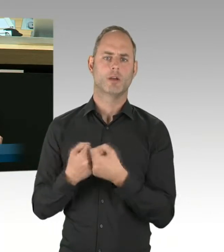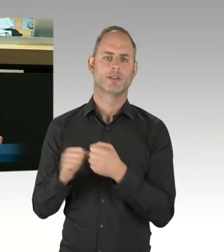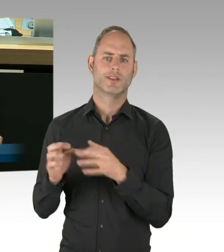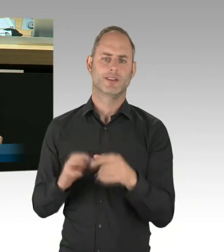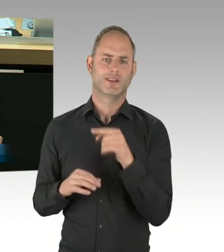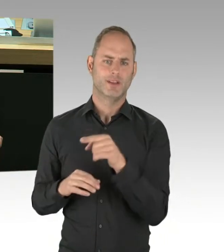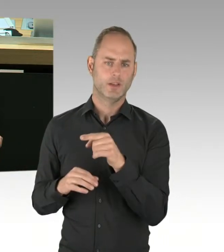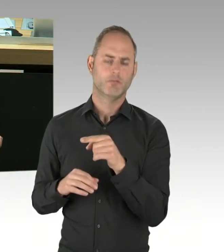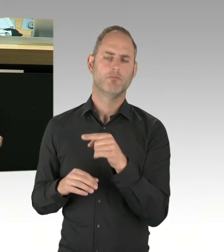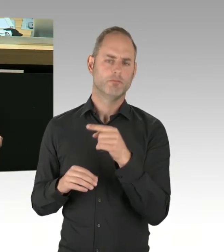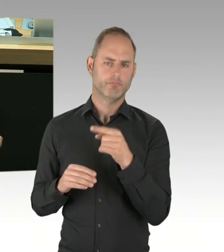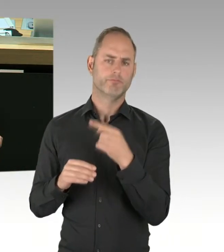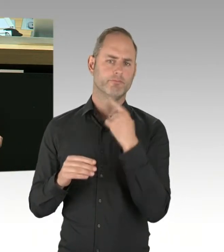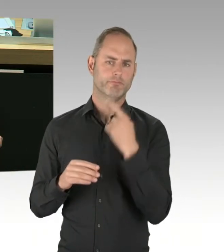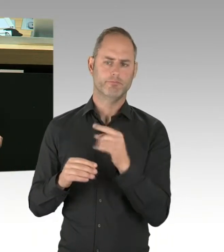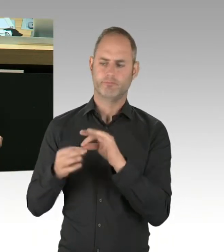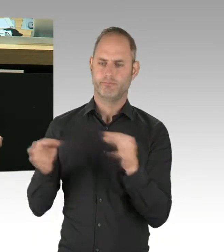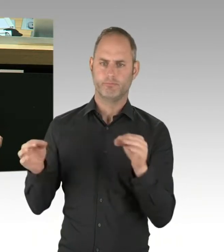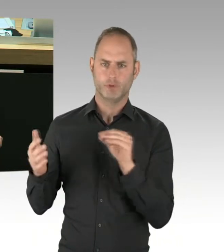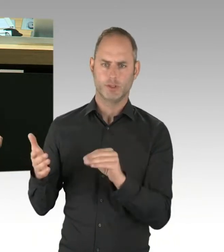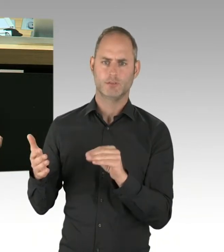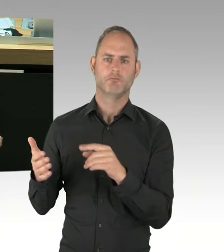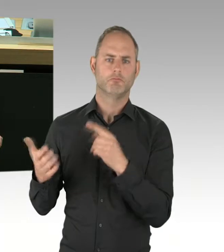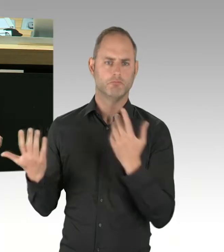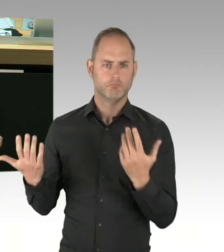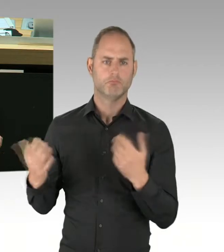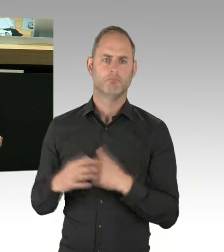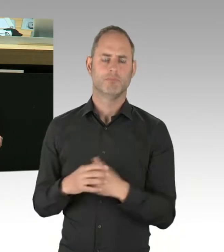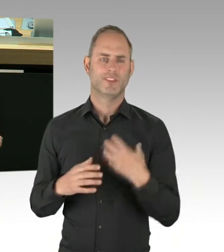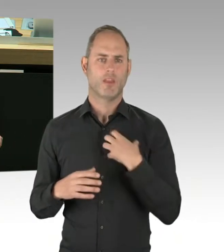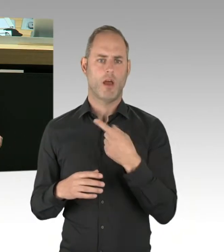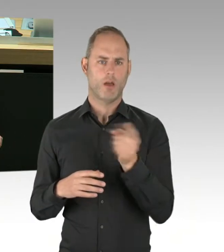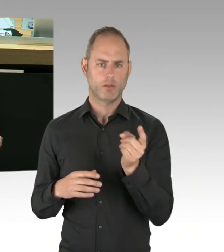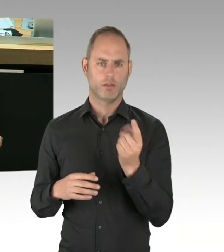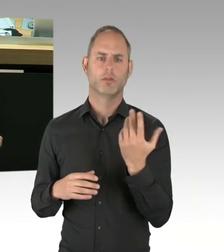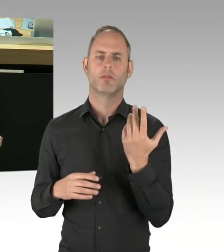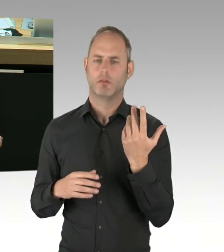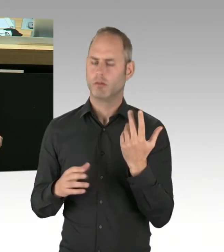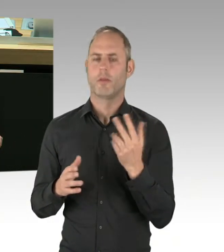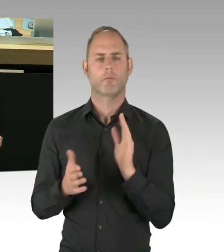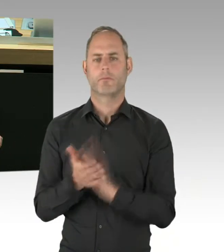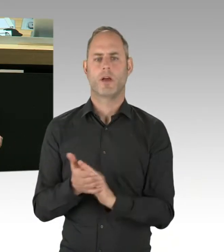zurückkehrende islamistische IS-Terroristen durch islamische Muslimbruderschaftsangehörige